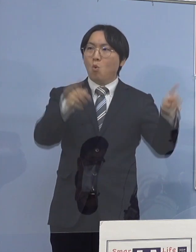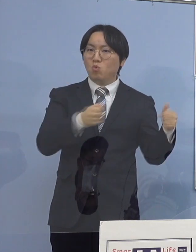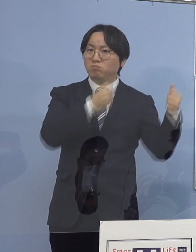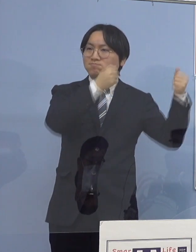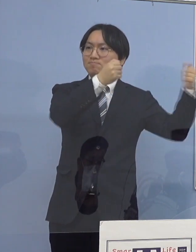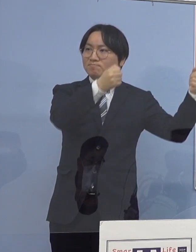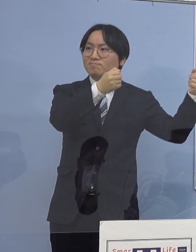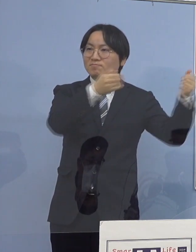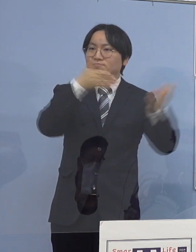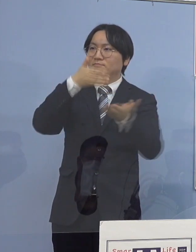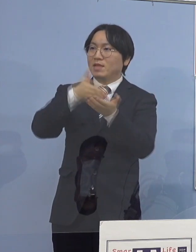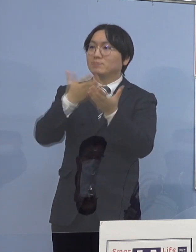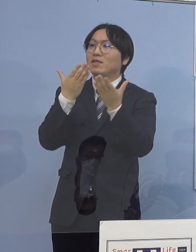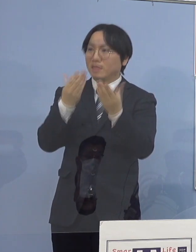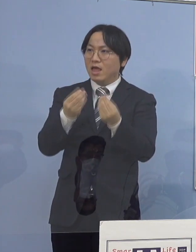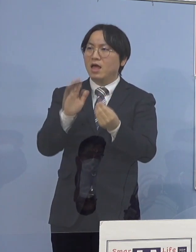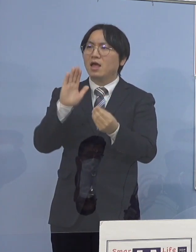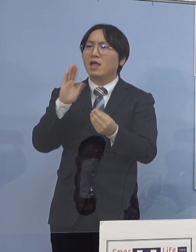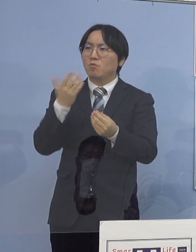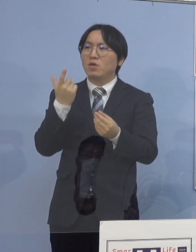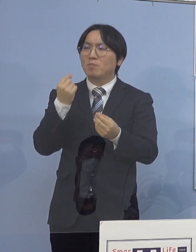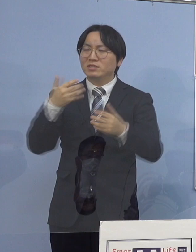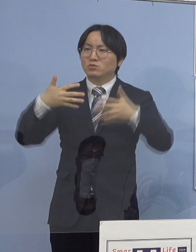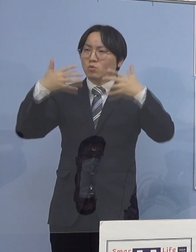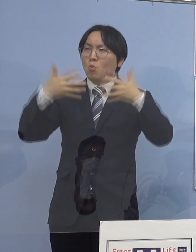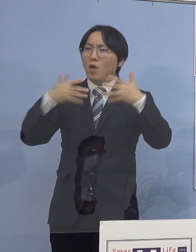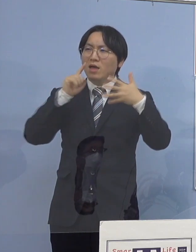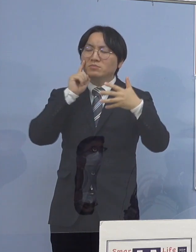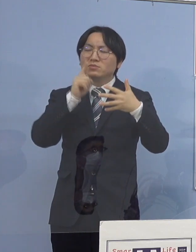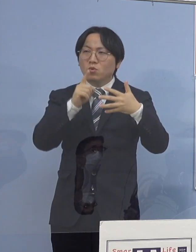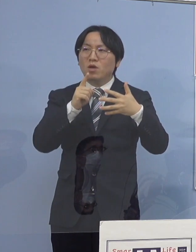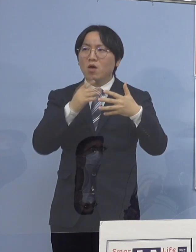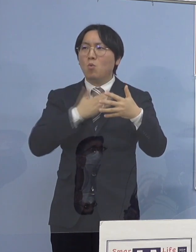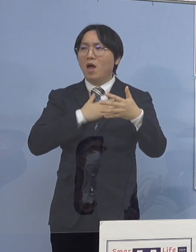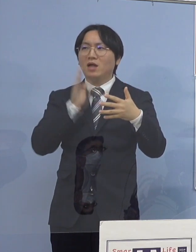そしてやはり、動画の方が共有しやすい またネット上ではURL